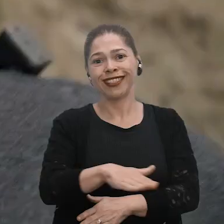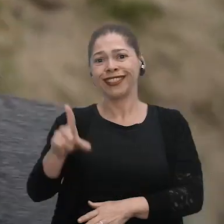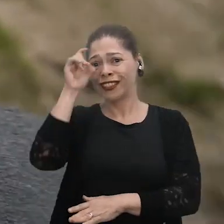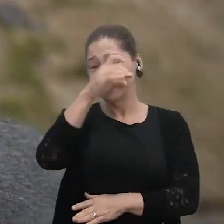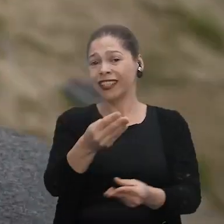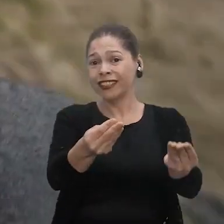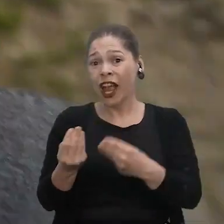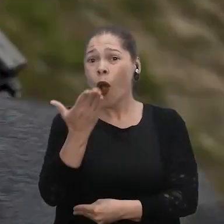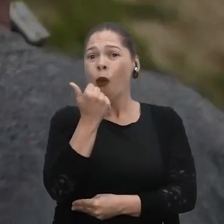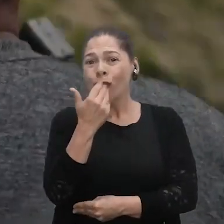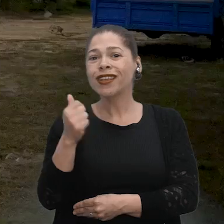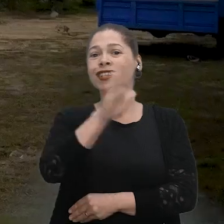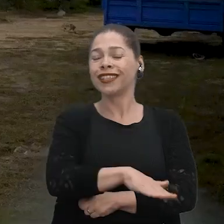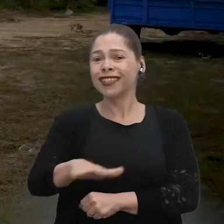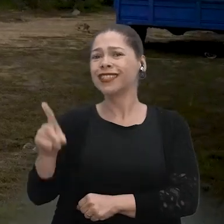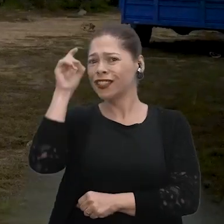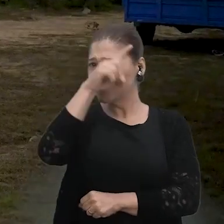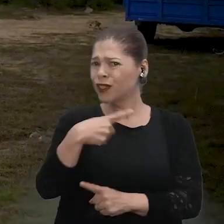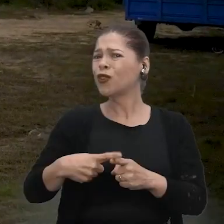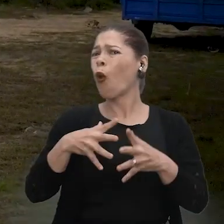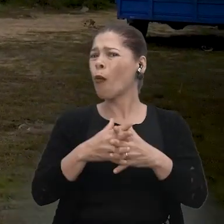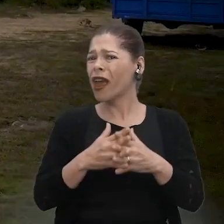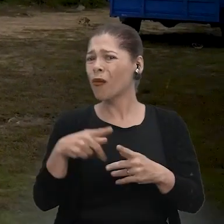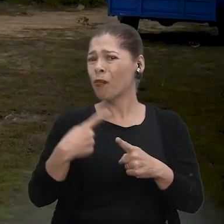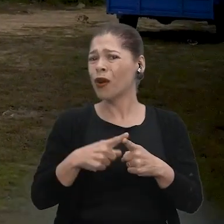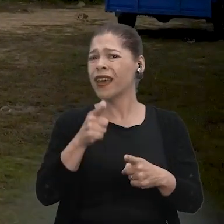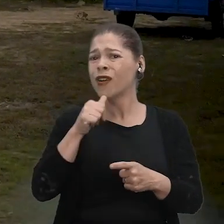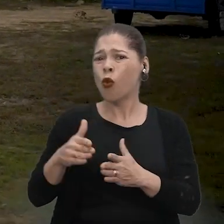da chegada das merendas para as crianças também, que é uma situação meio complicada para chegar até aqui.